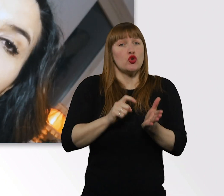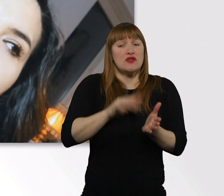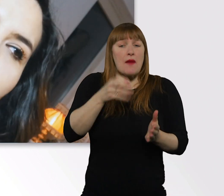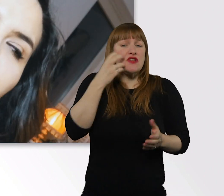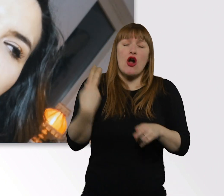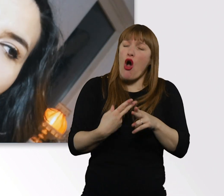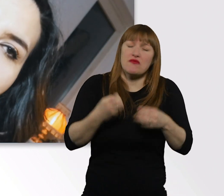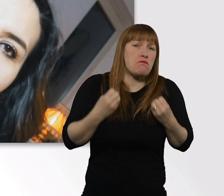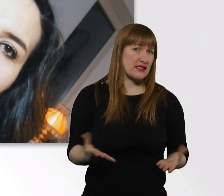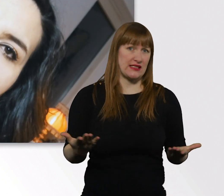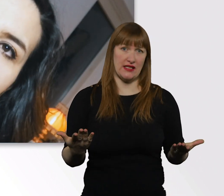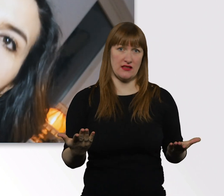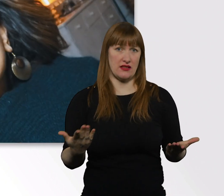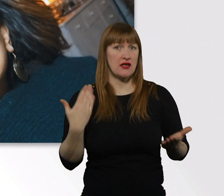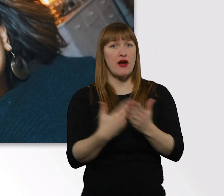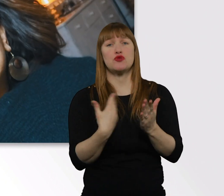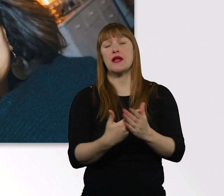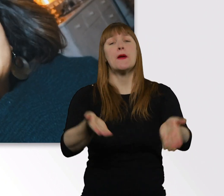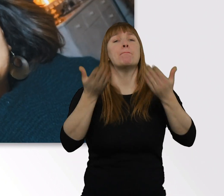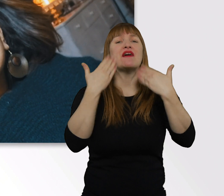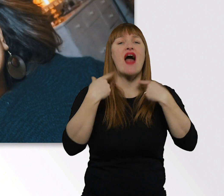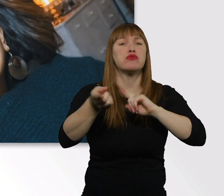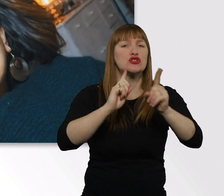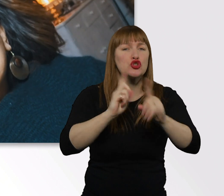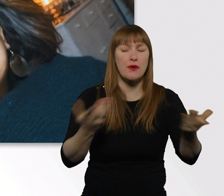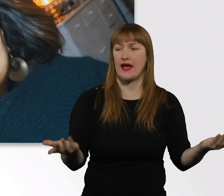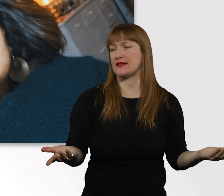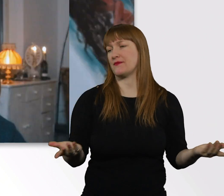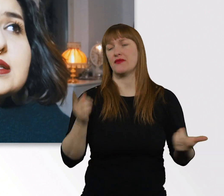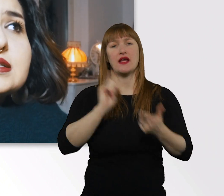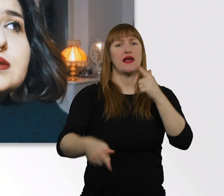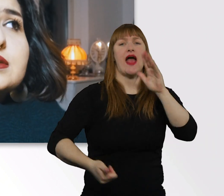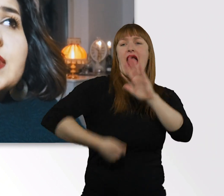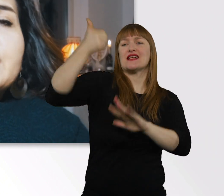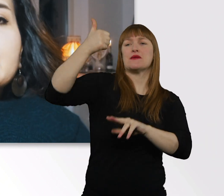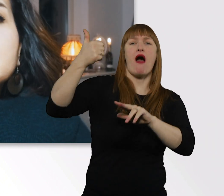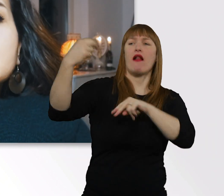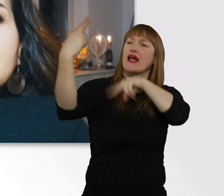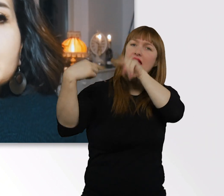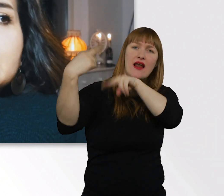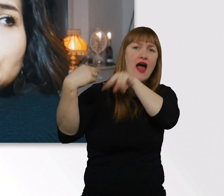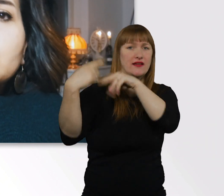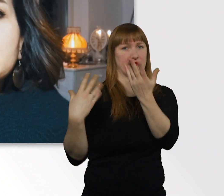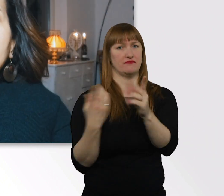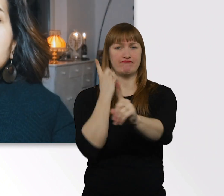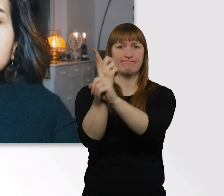Sei es in Bewerbungsgesprächen. Sei es beim 1. Kennenlernen. Sei es beim 1. Tag in der Schule.